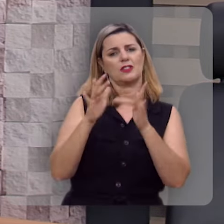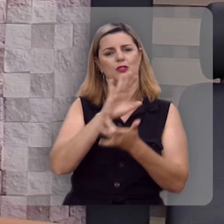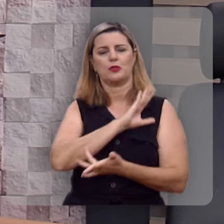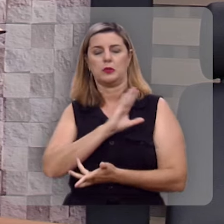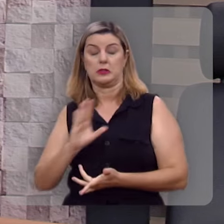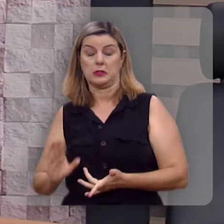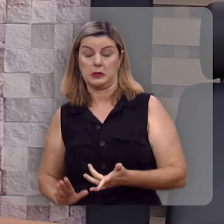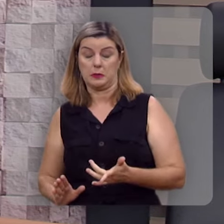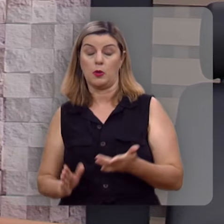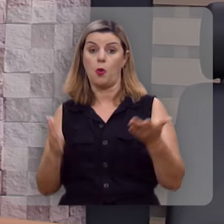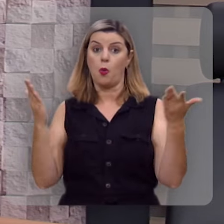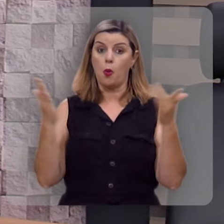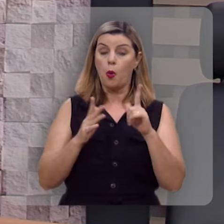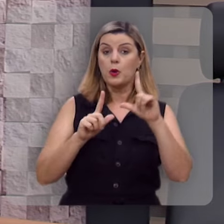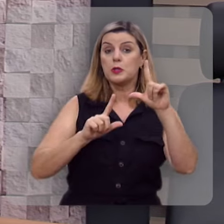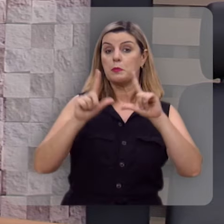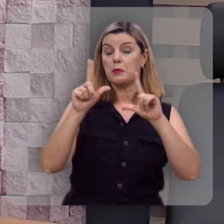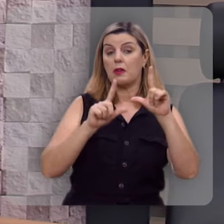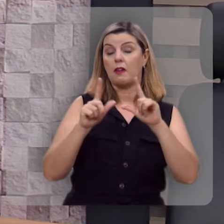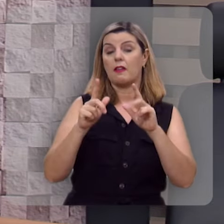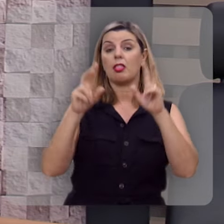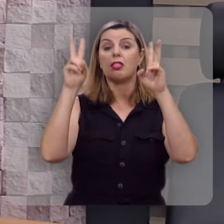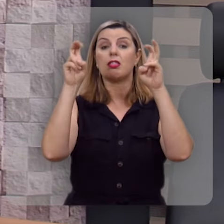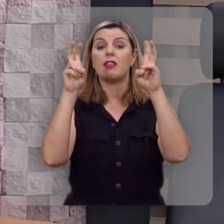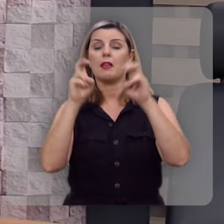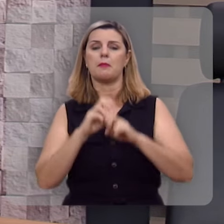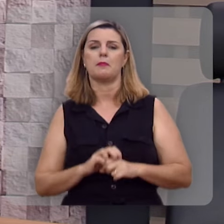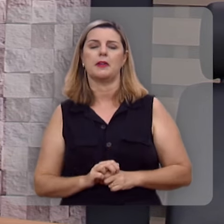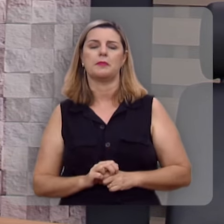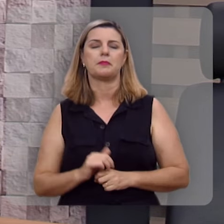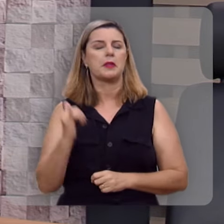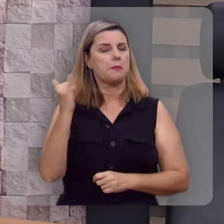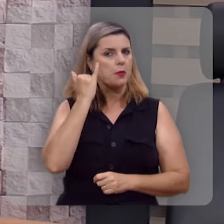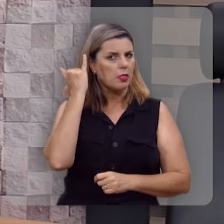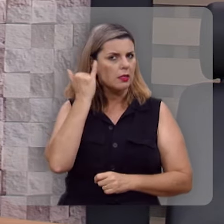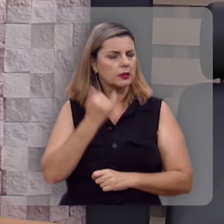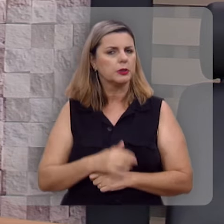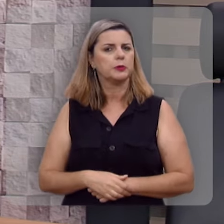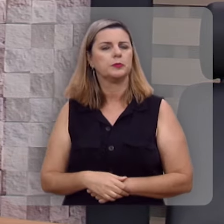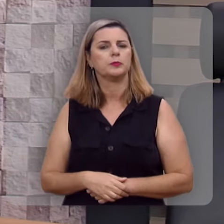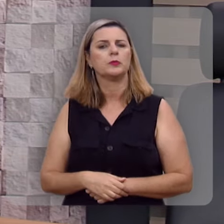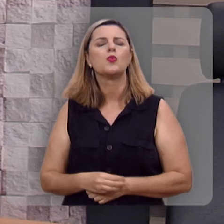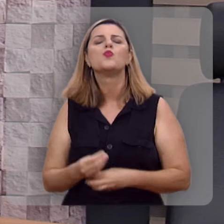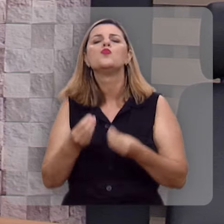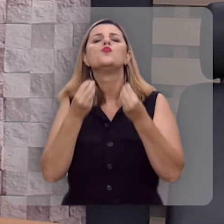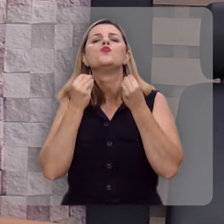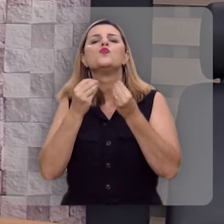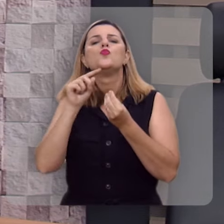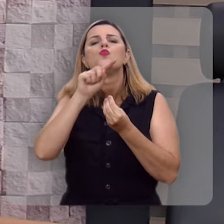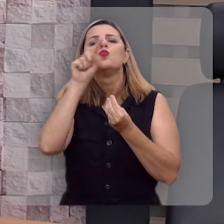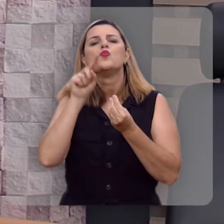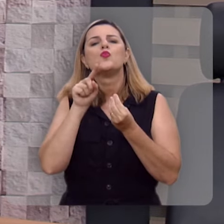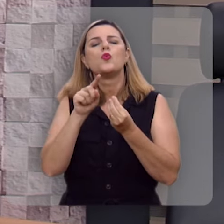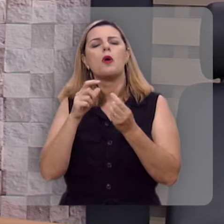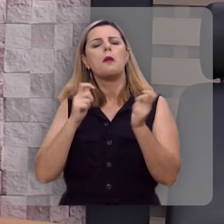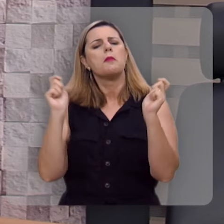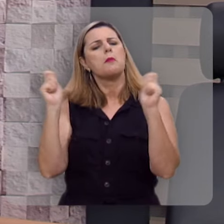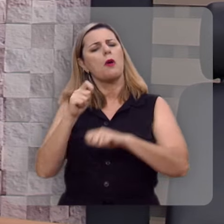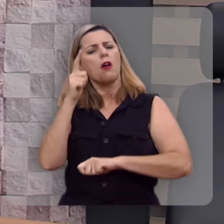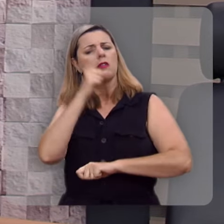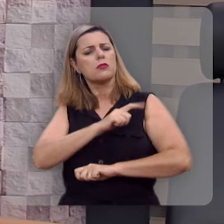No programa de hoje nós vamos tratar de um assunto importantíssimo: Como eu posso ser feliz?